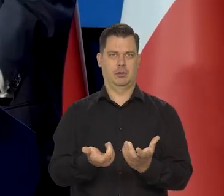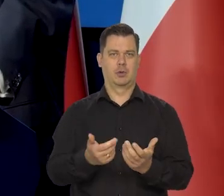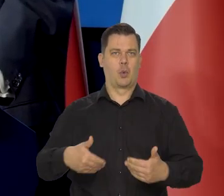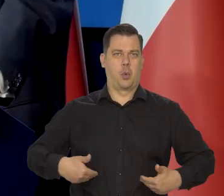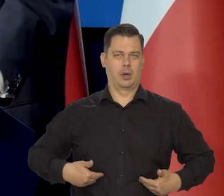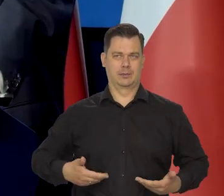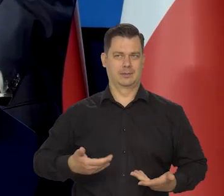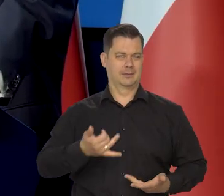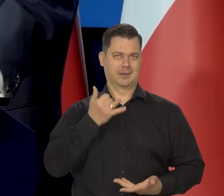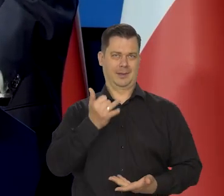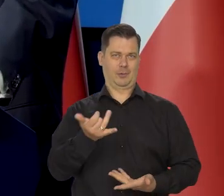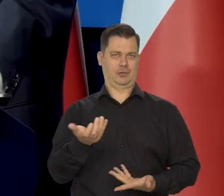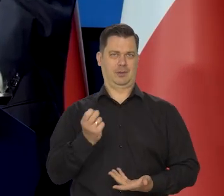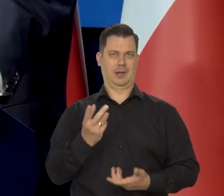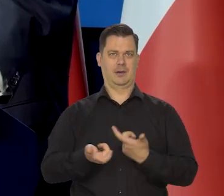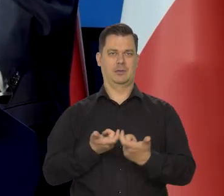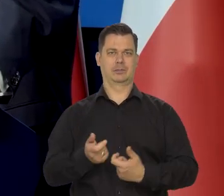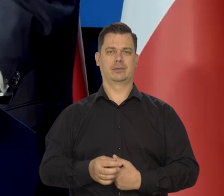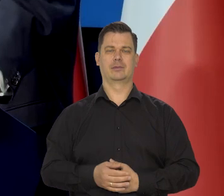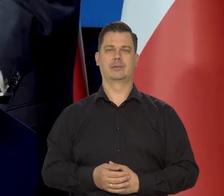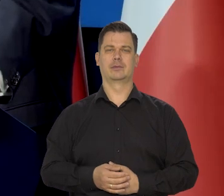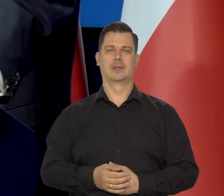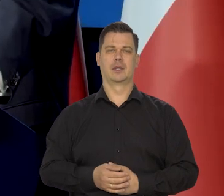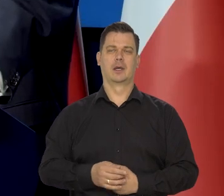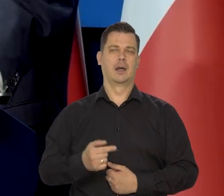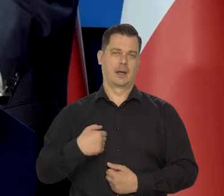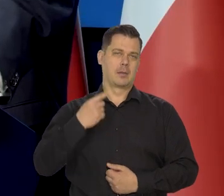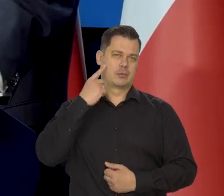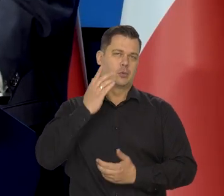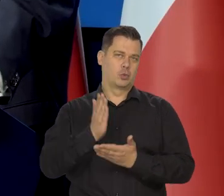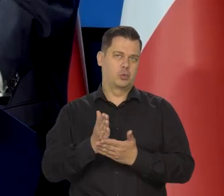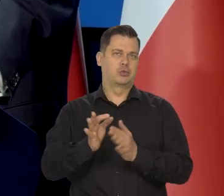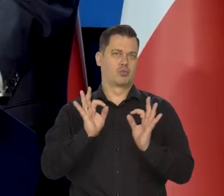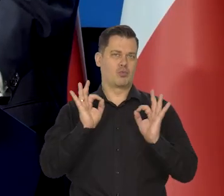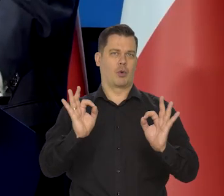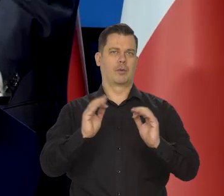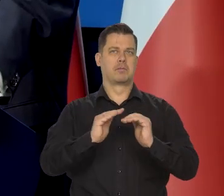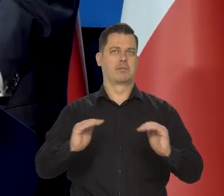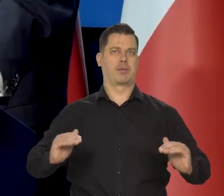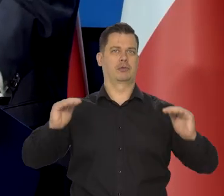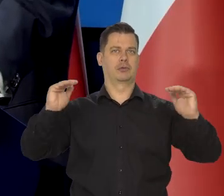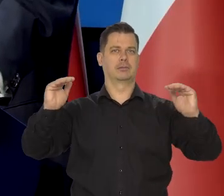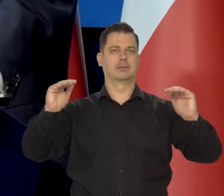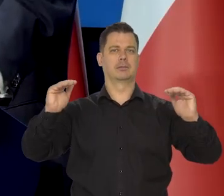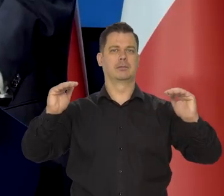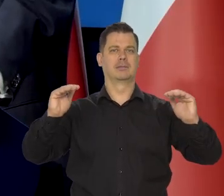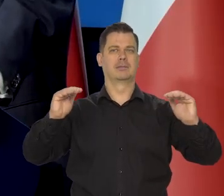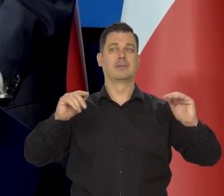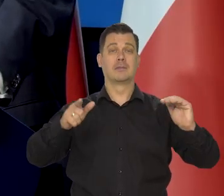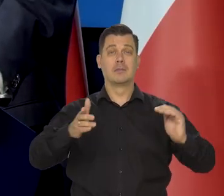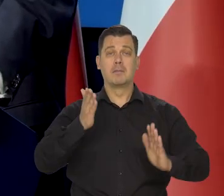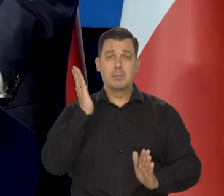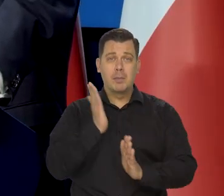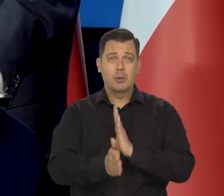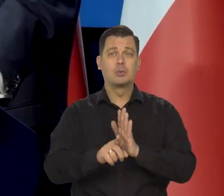No myślę, że jakoś to, jakoś to wreszcie jest ogarnięte, ale do niedawna nie, po prostu ze względów cywilizacyjnych.